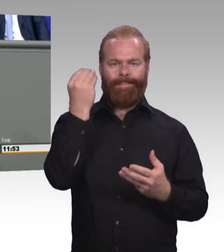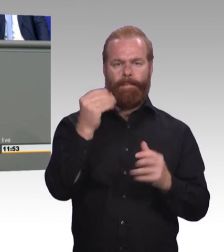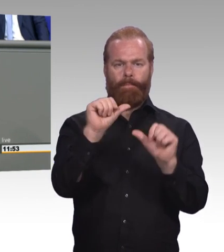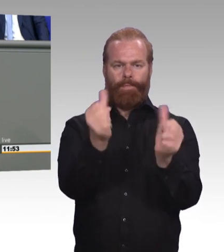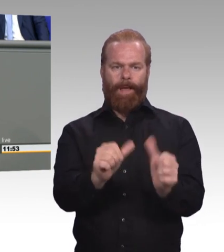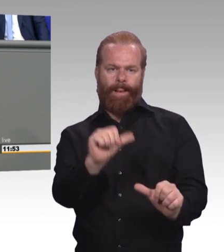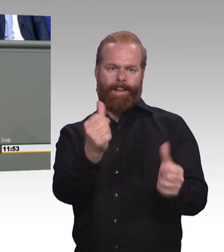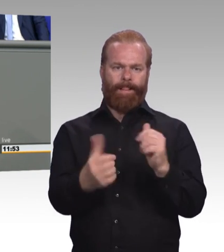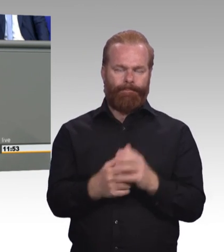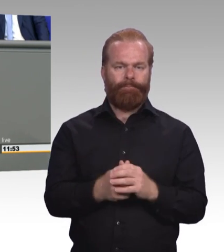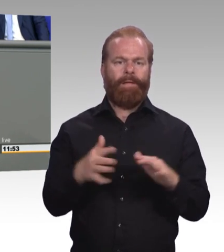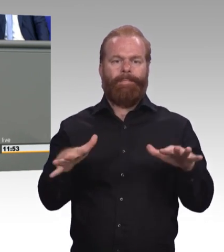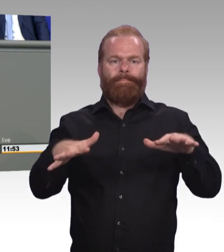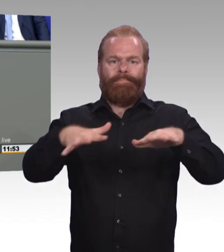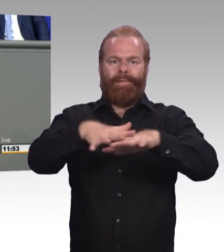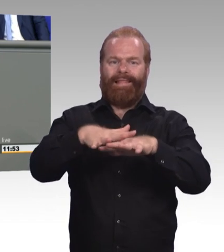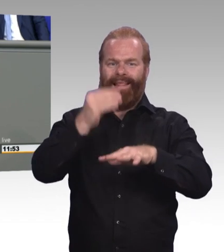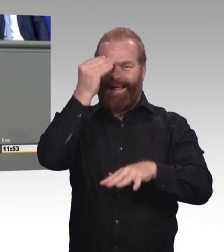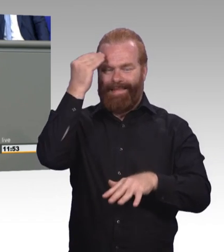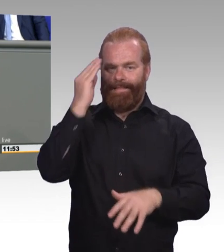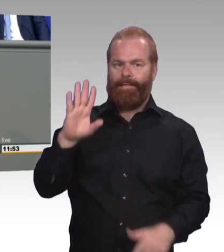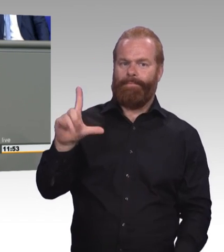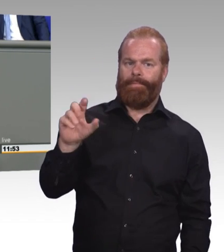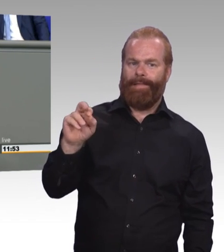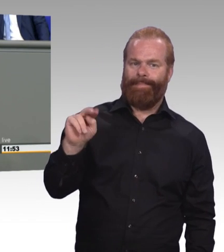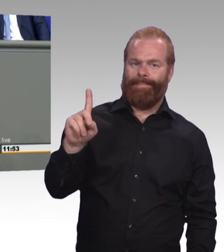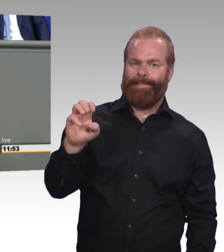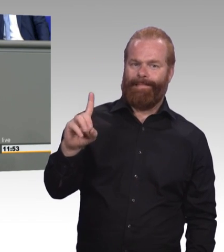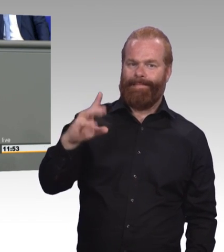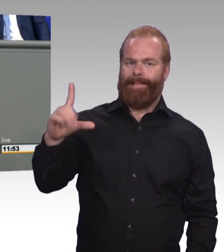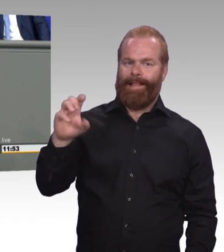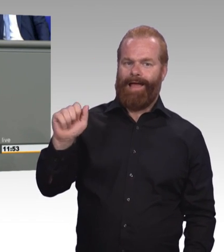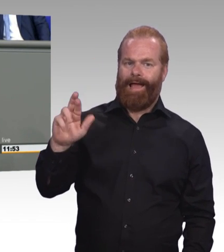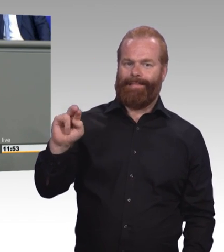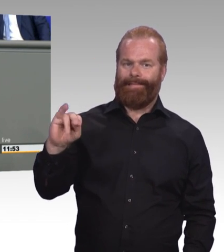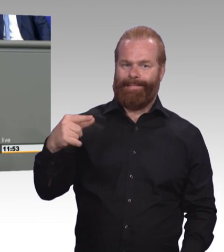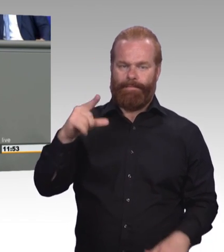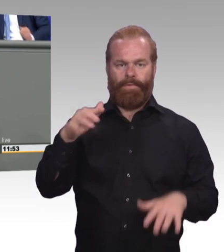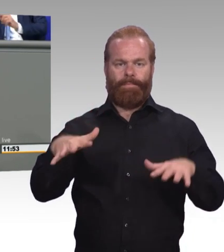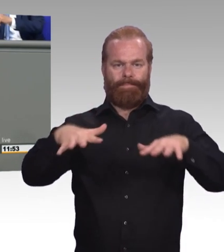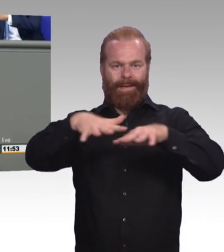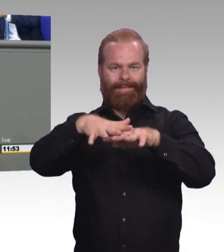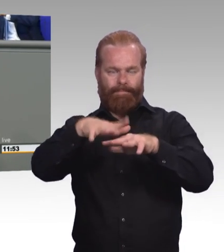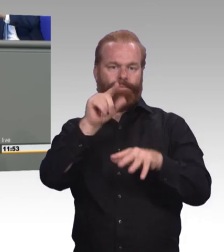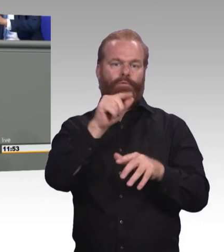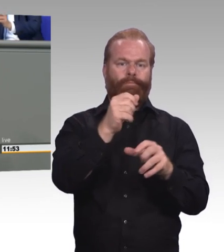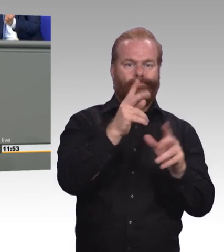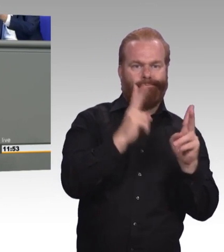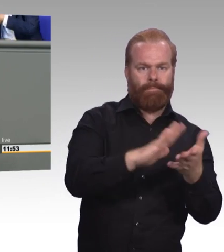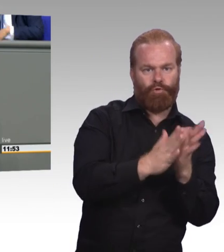Und schaffen wir endlich einen Digitalpakt 2.0, der nicht nur auf die Infrastruktur, sondern insbesondere auf die Inhalte und Qualität der Bildung schaut.